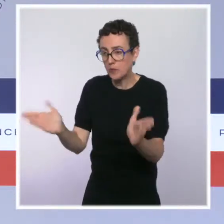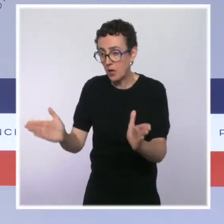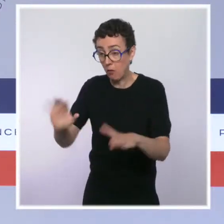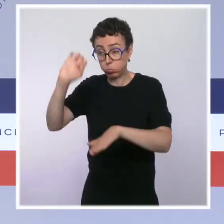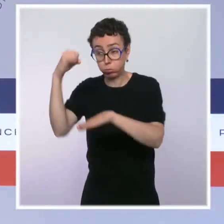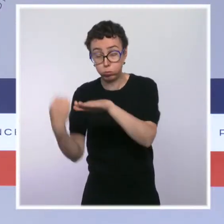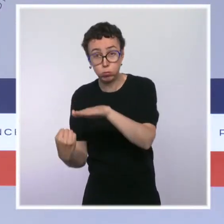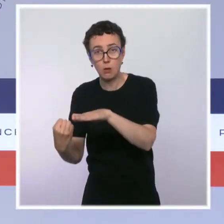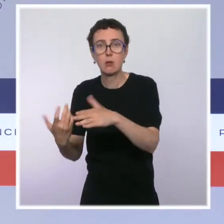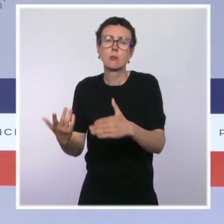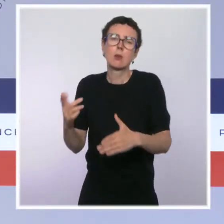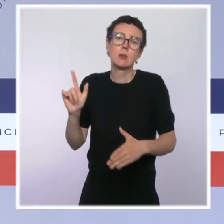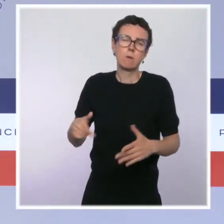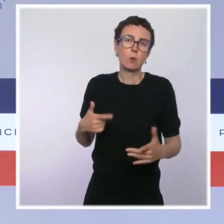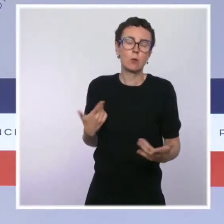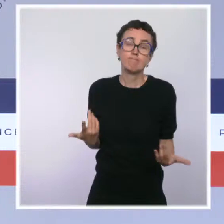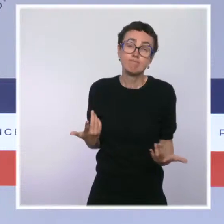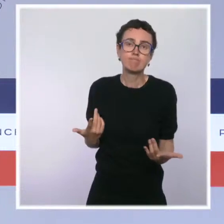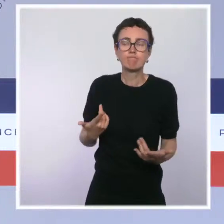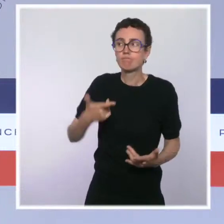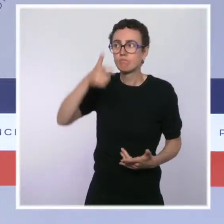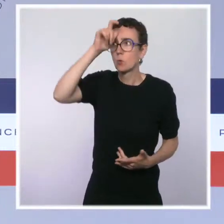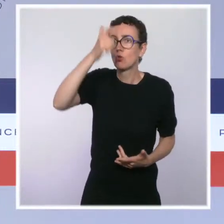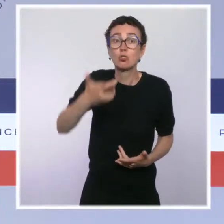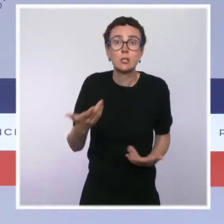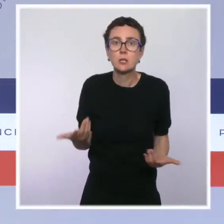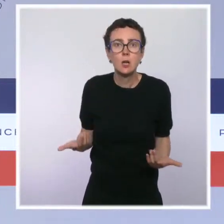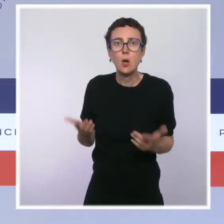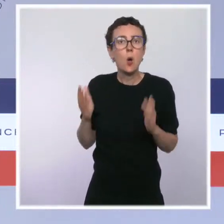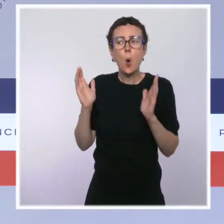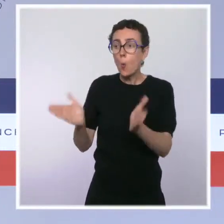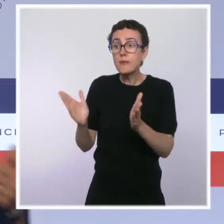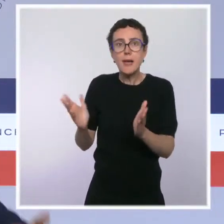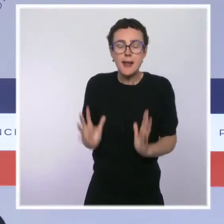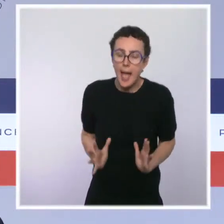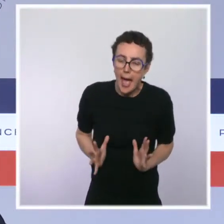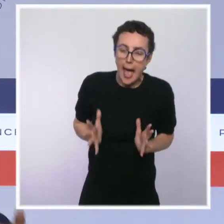c'est qu'évidemment à un moment où notre hôpital est pleinement mobilisé, où des soignants sont arrivés en renfort,